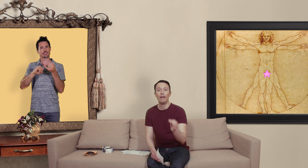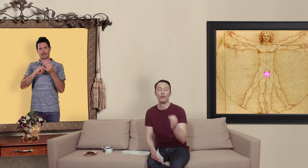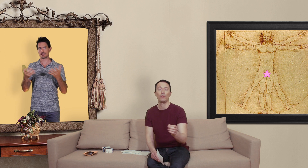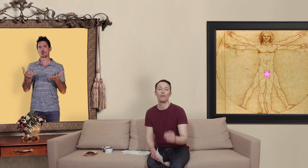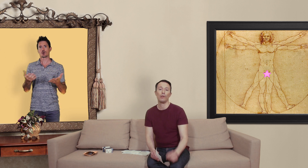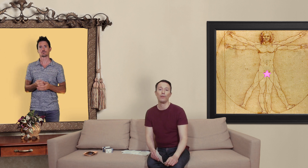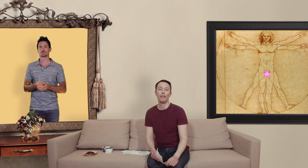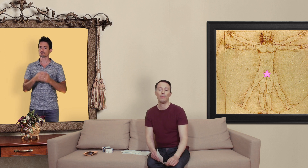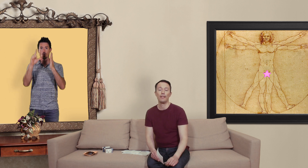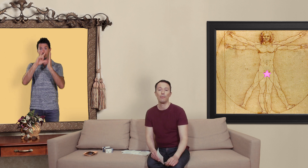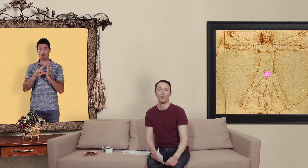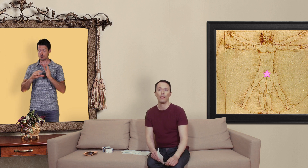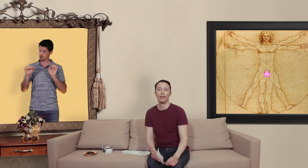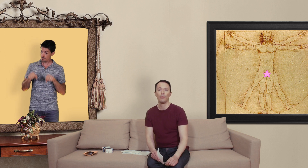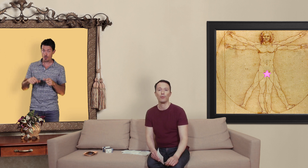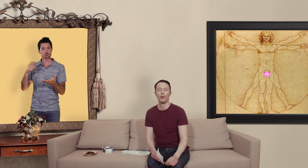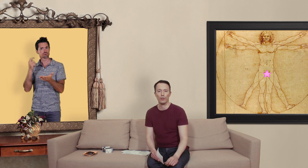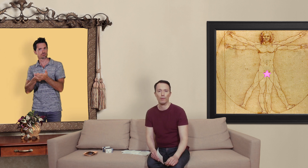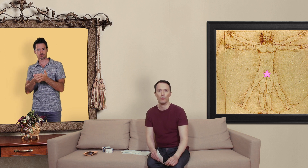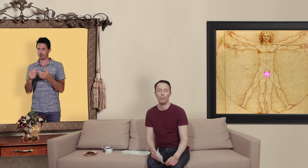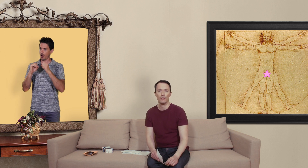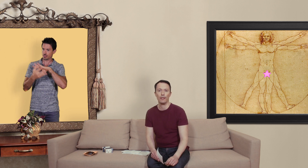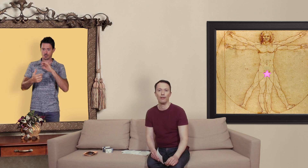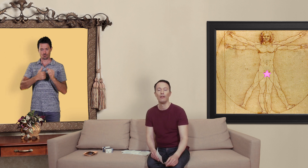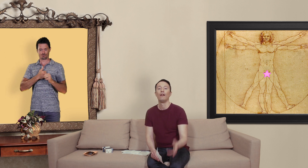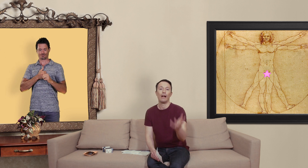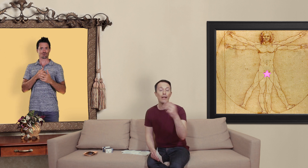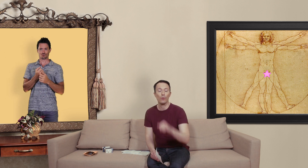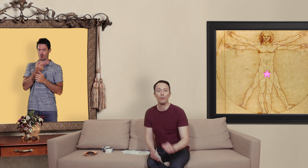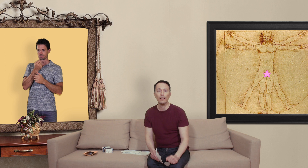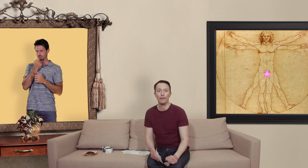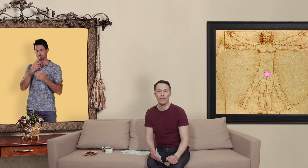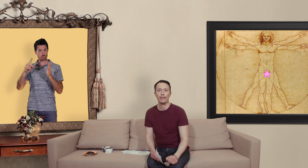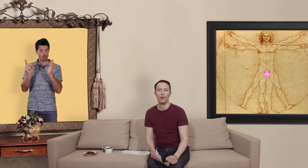en suisse de commander des médicaments sur internet s' c'est pour sa consommation personnelle. Allez consulter le texte qui accompagne